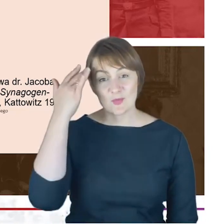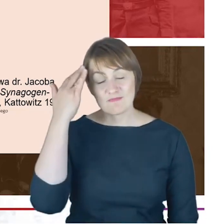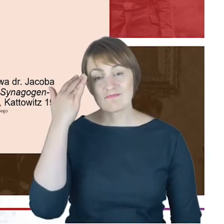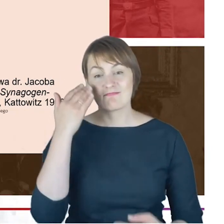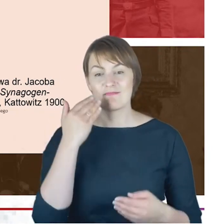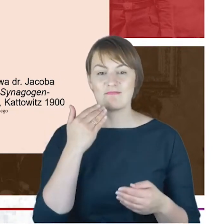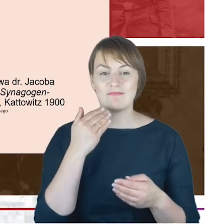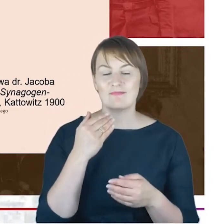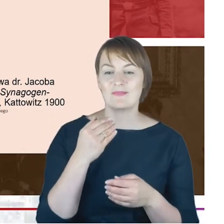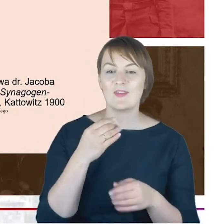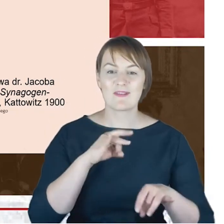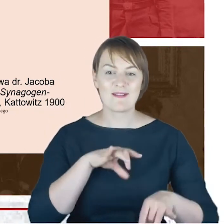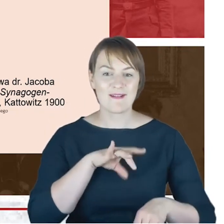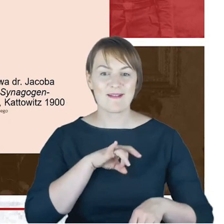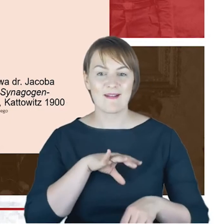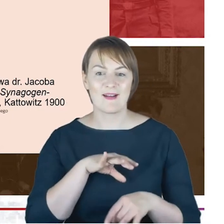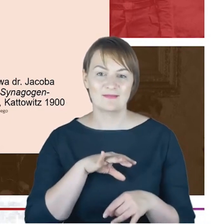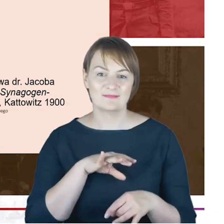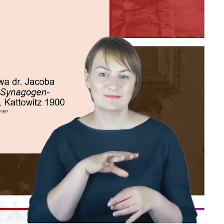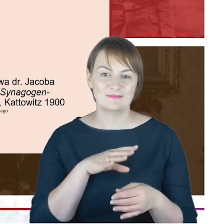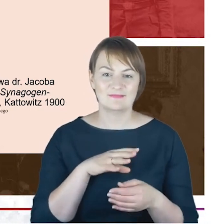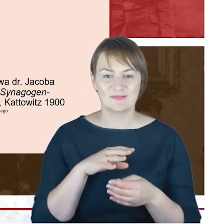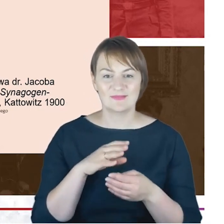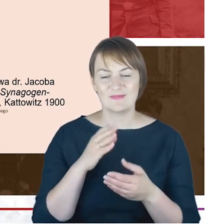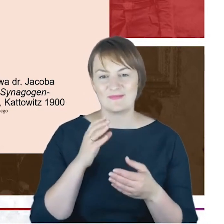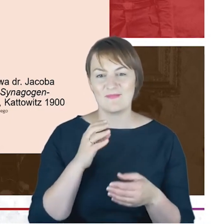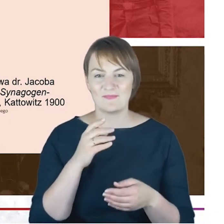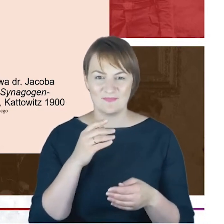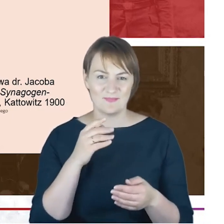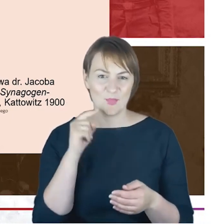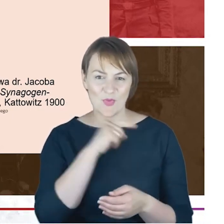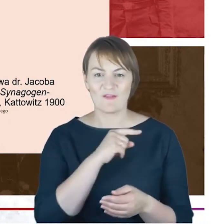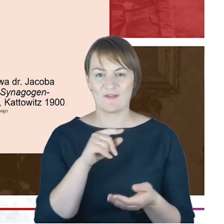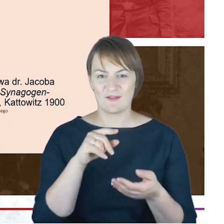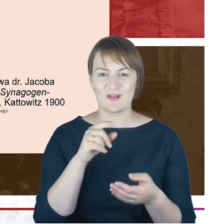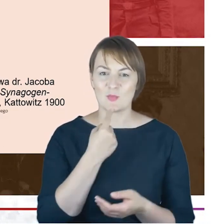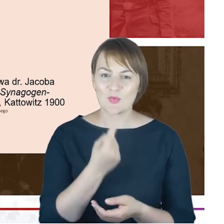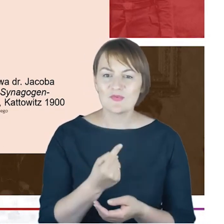odzywali się do siebie z szacunkiem wielkim, czy pewnie z takim samym szacunkiem odnosili